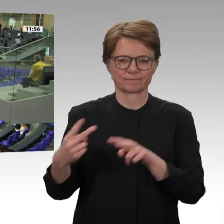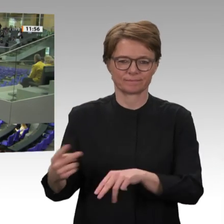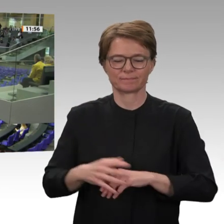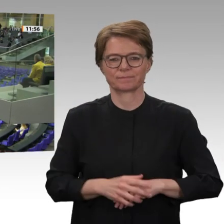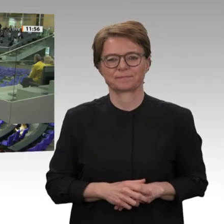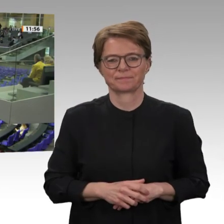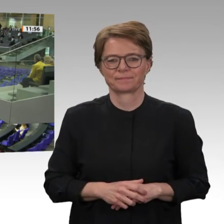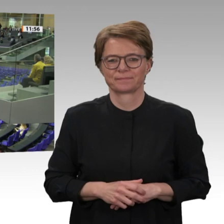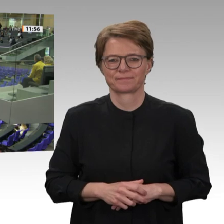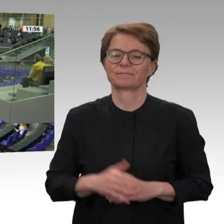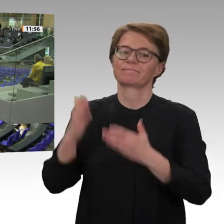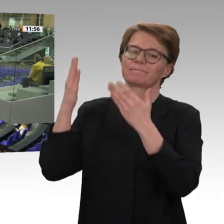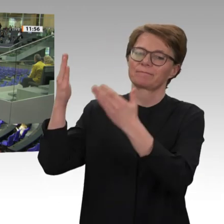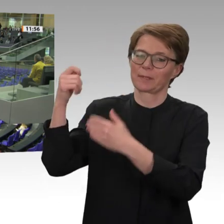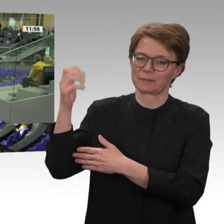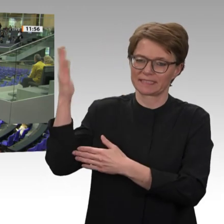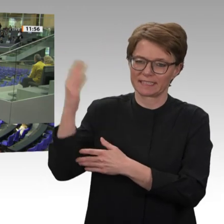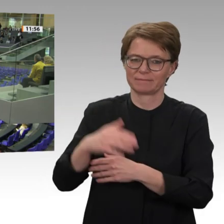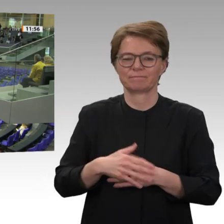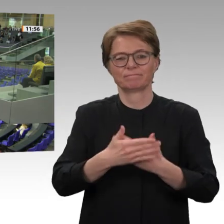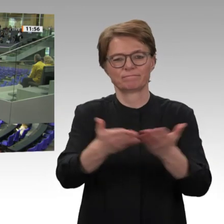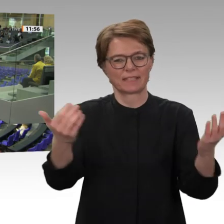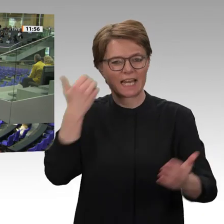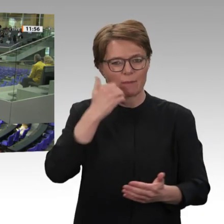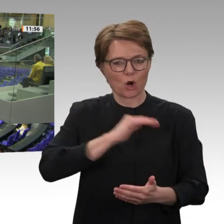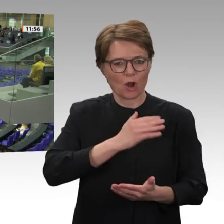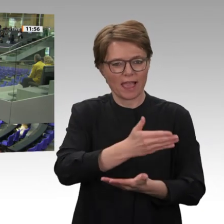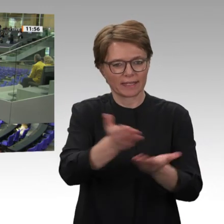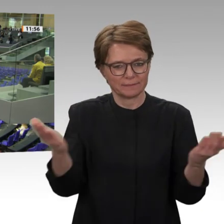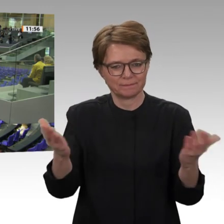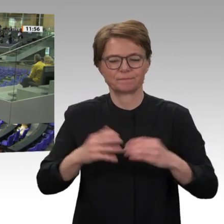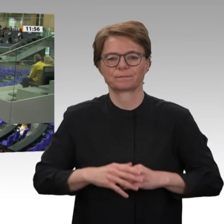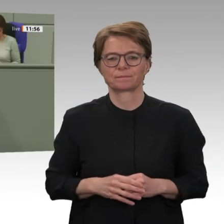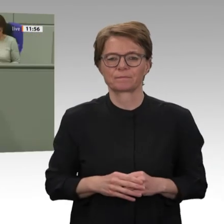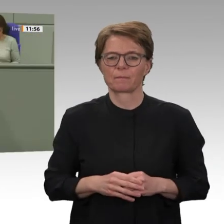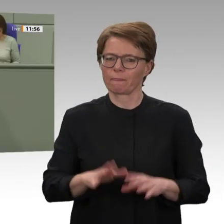die friedlichen Proteste im Sudan, getragen vor allem von Frauen und der Jugend, im